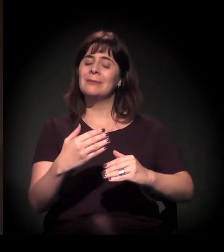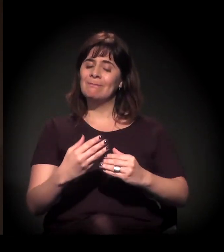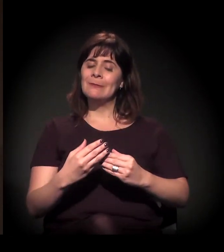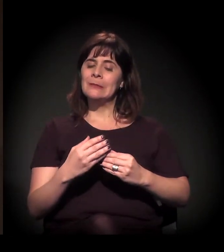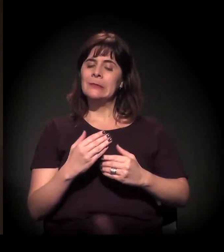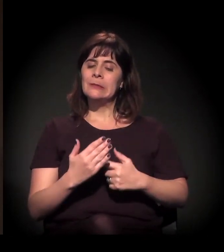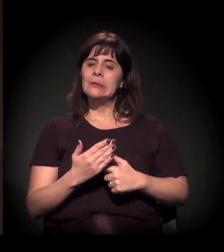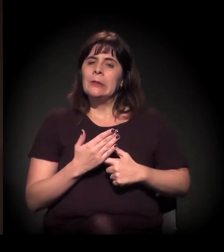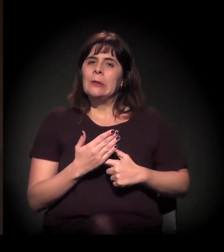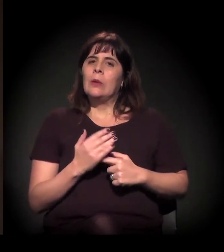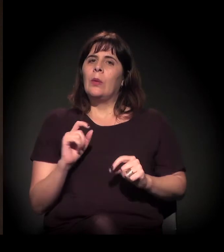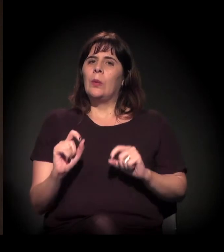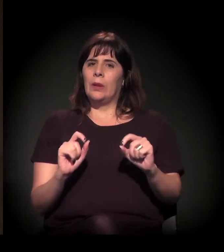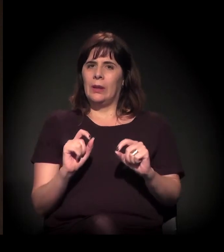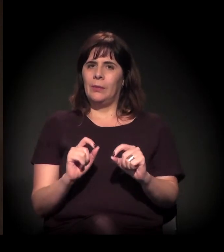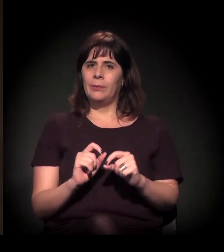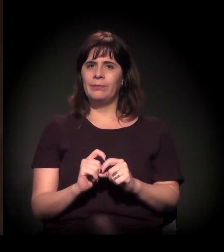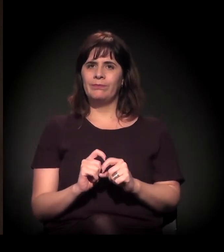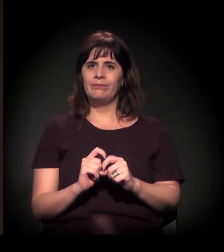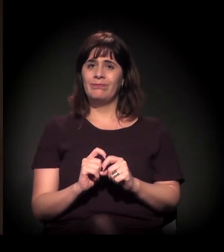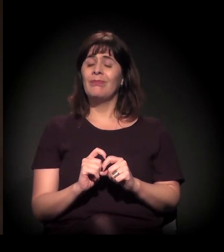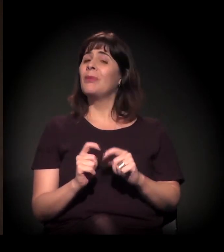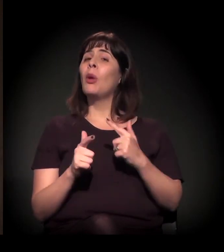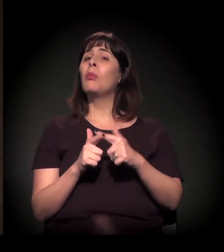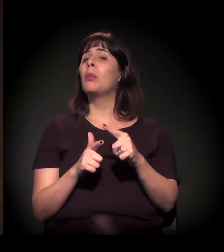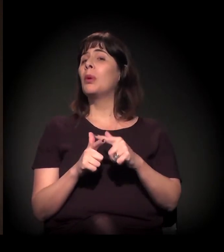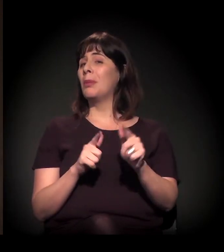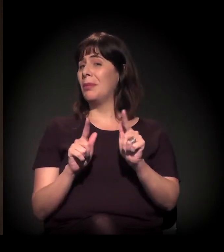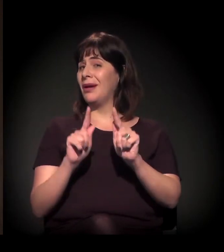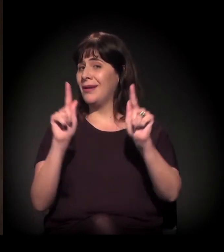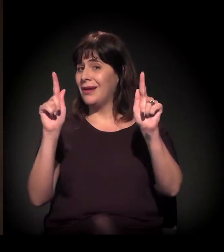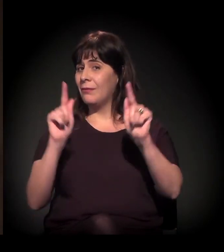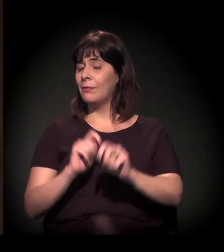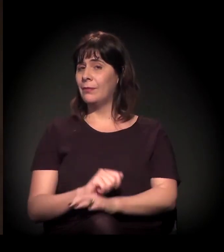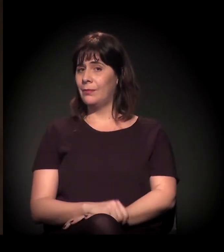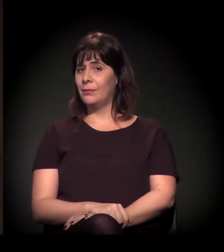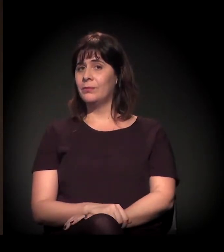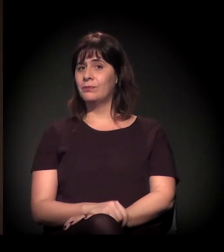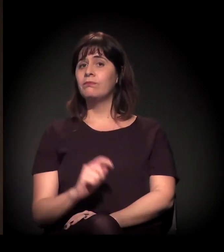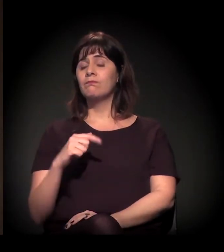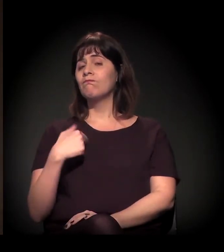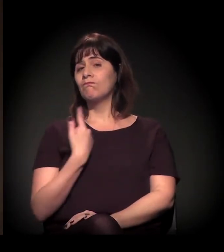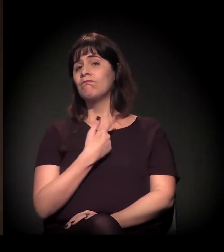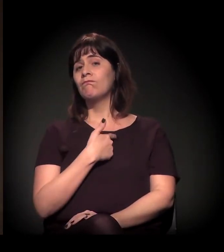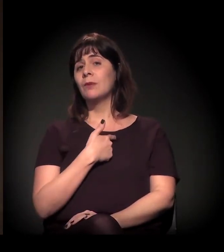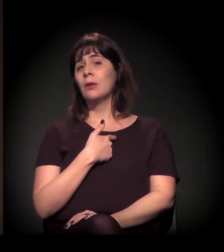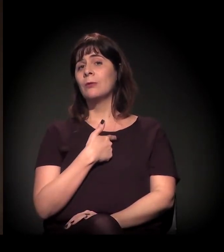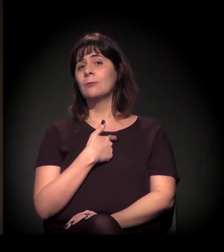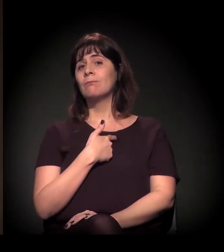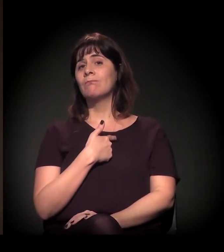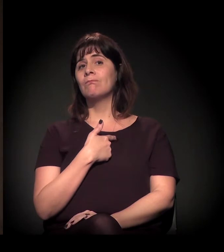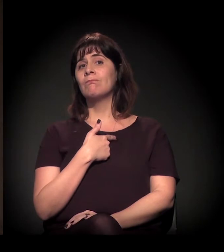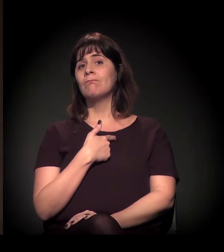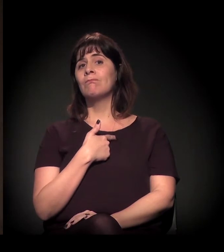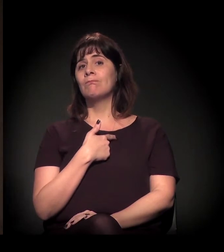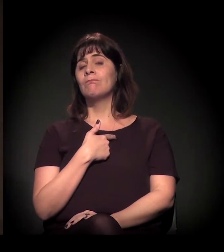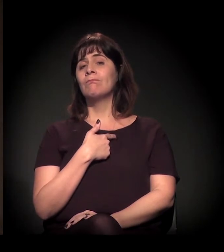trouxe para nós também, na outra ponta, um problema muito grave, que é o que estamos chamando de praticamente